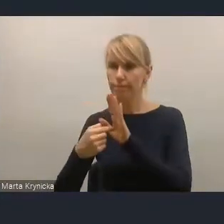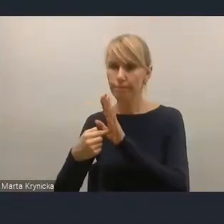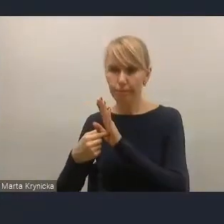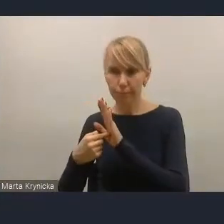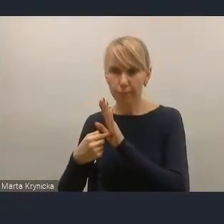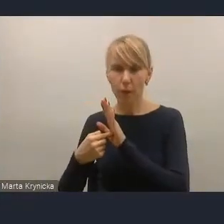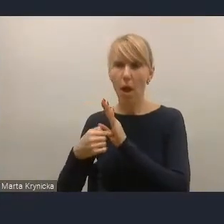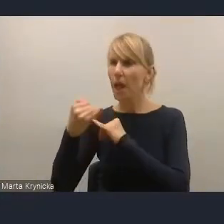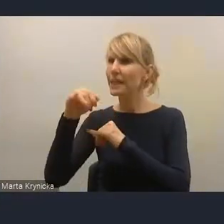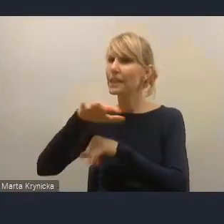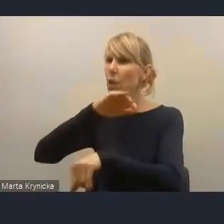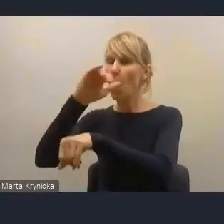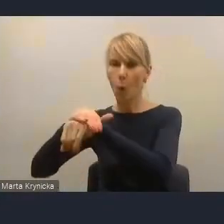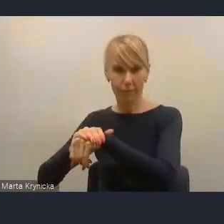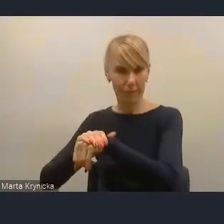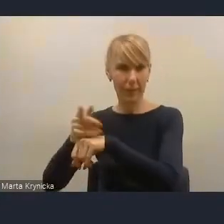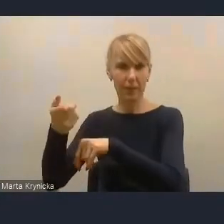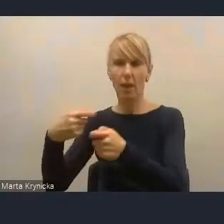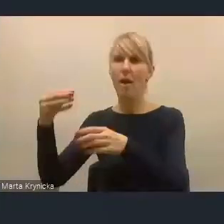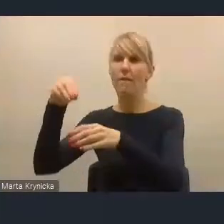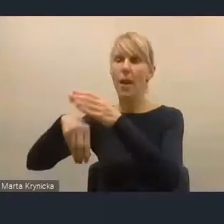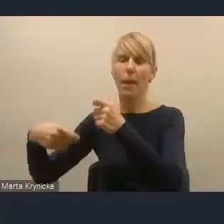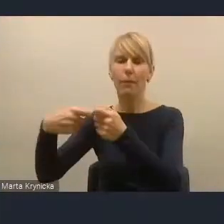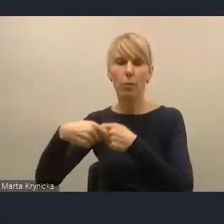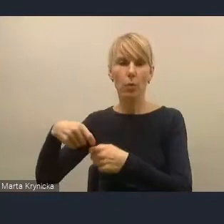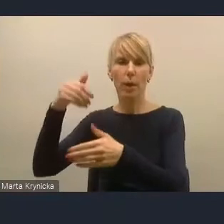też właśnie w ramach współpracy wewnętrznej i wewnętrznej dyskusji